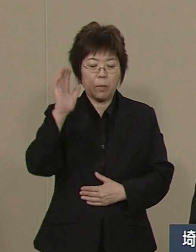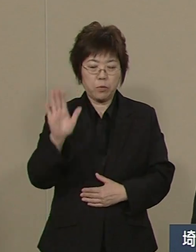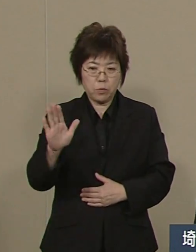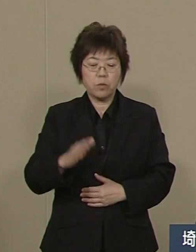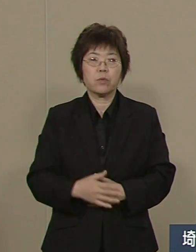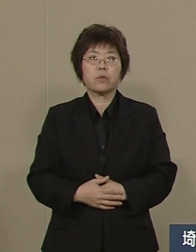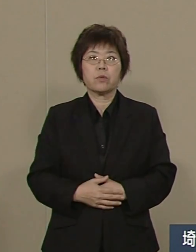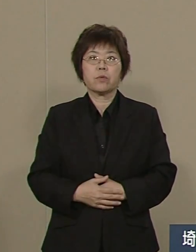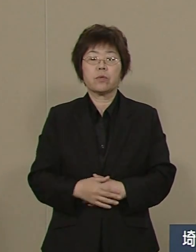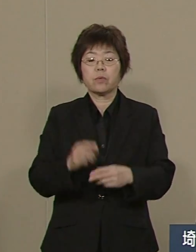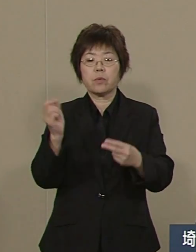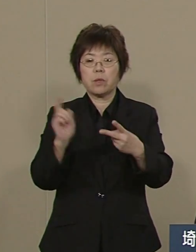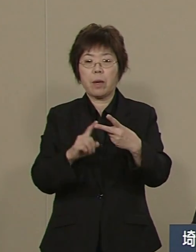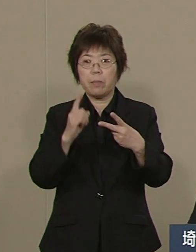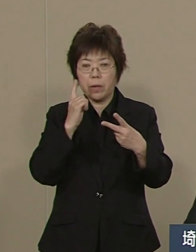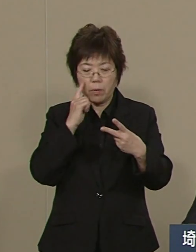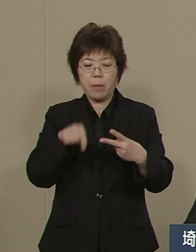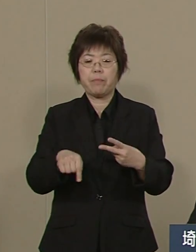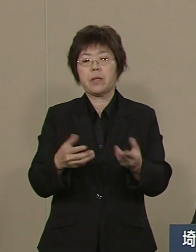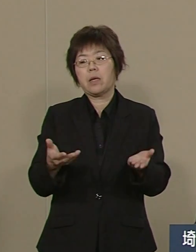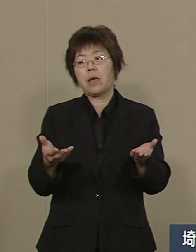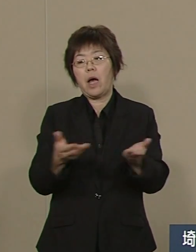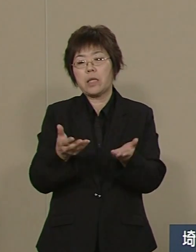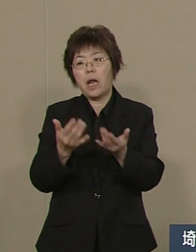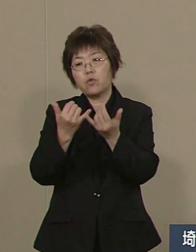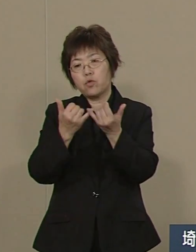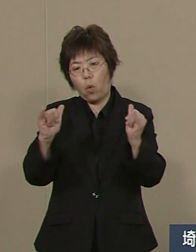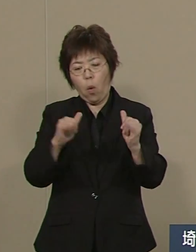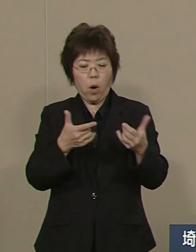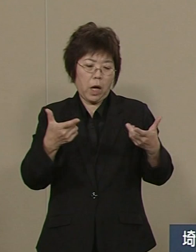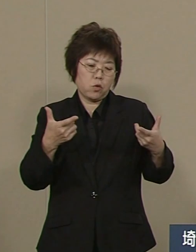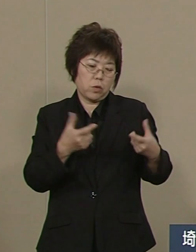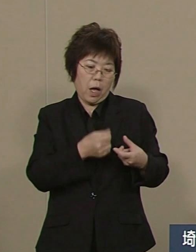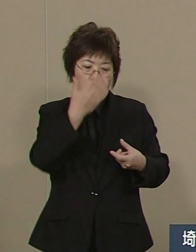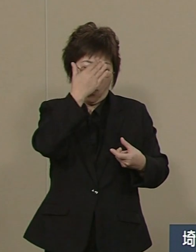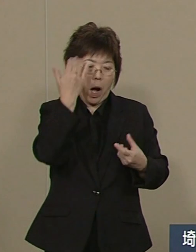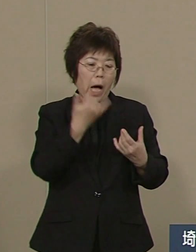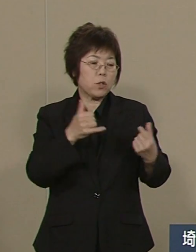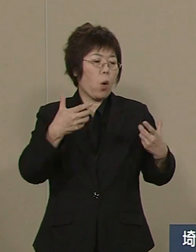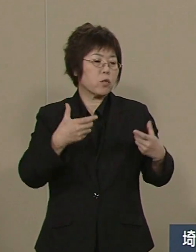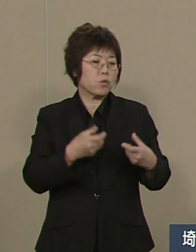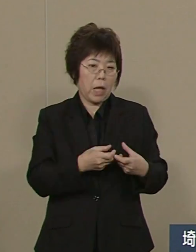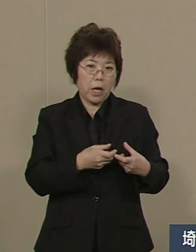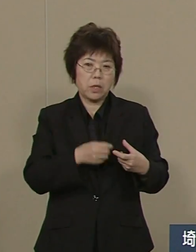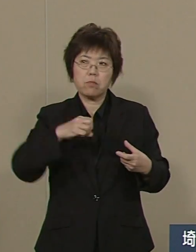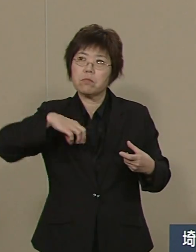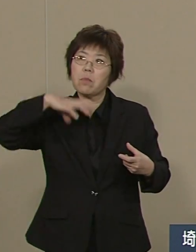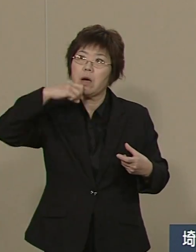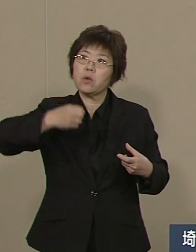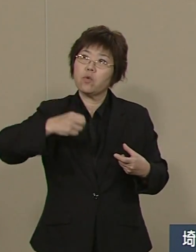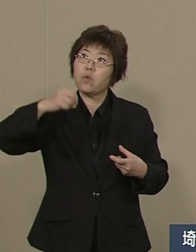２番目には 働き手が 少なくなる時代です したがって 産業の再構築が必要です